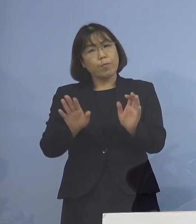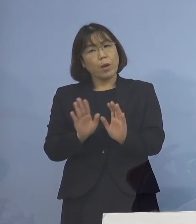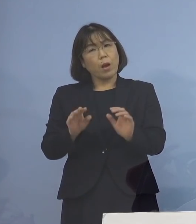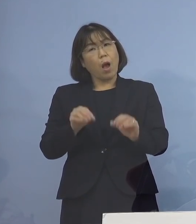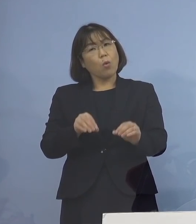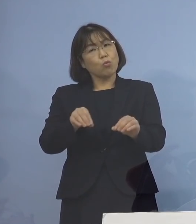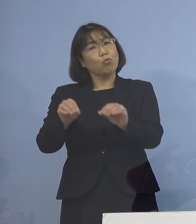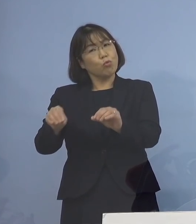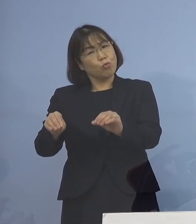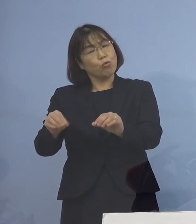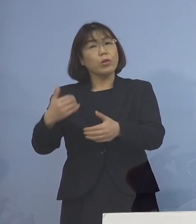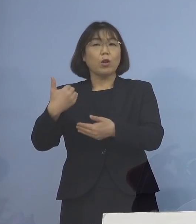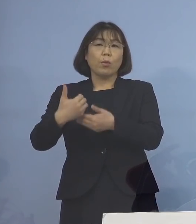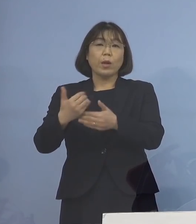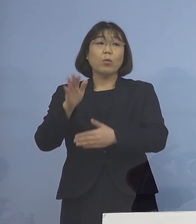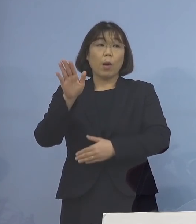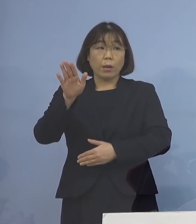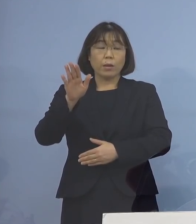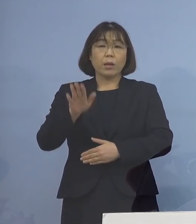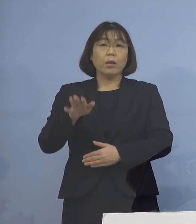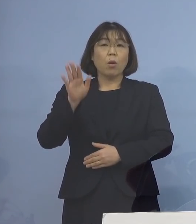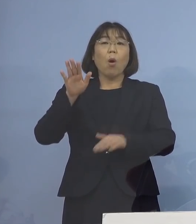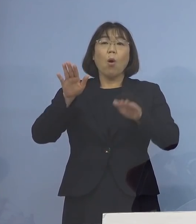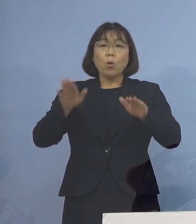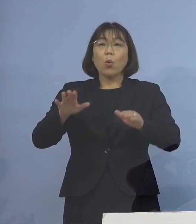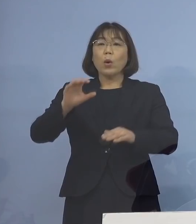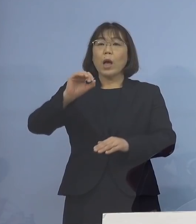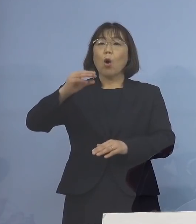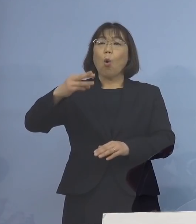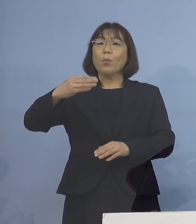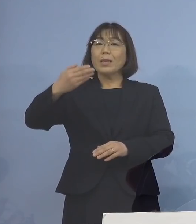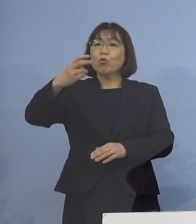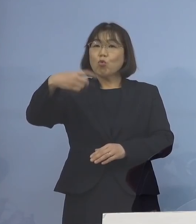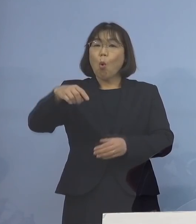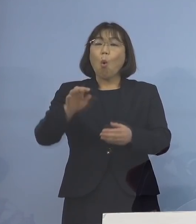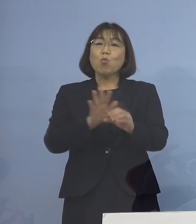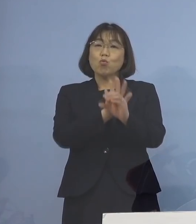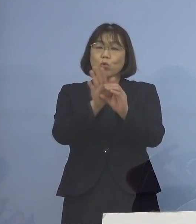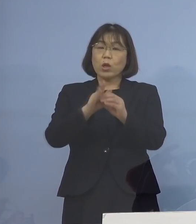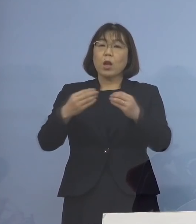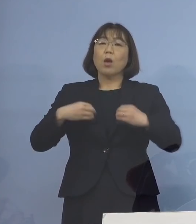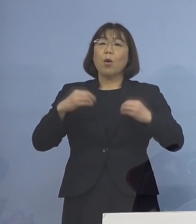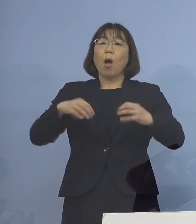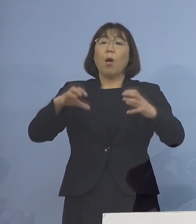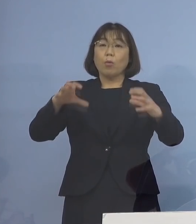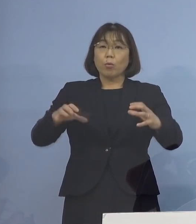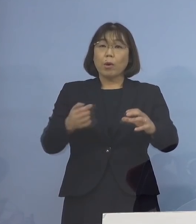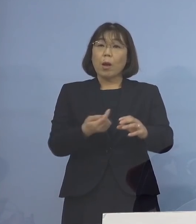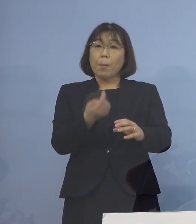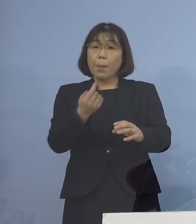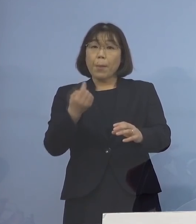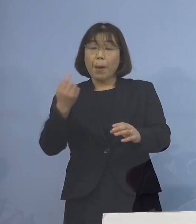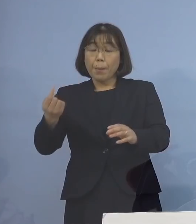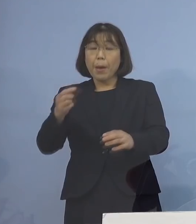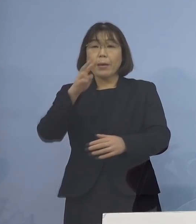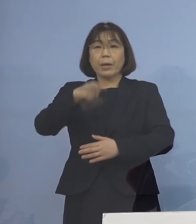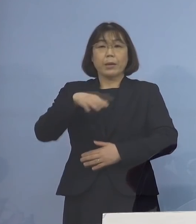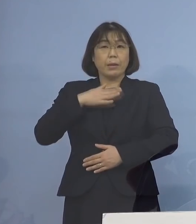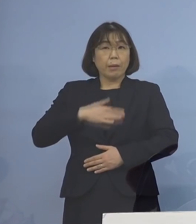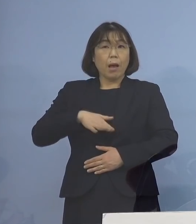なんて言われたんですが 今回の「オミクロン株」 クラスター発生でも ご理解いただけるように